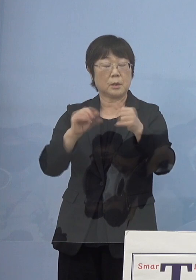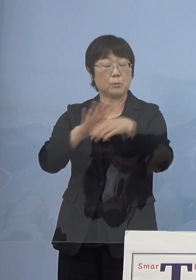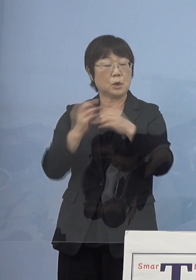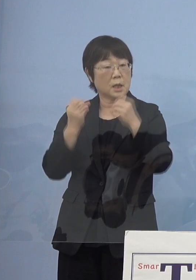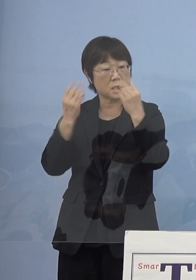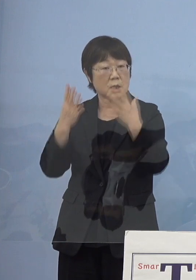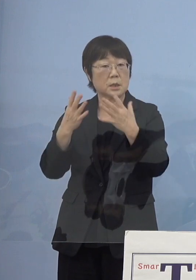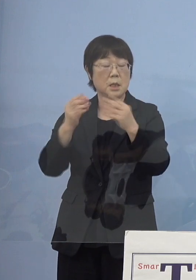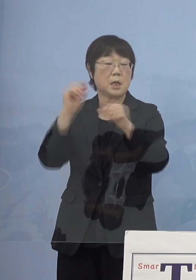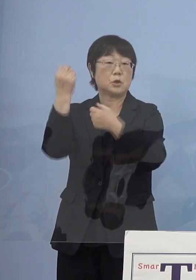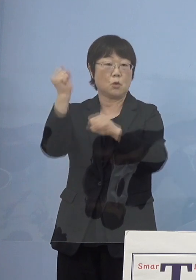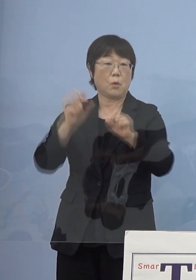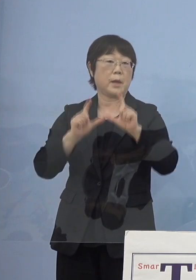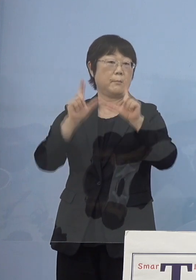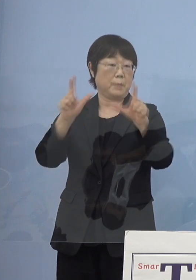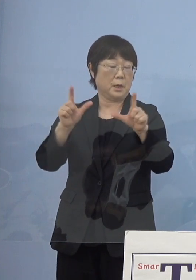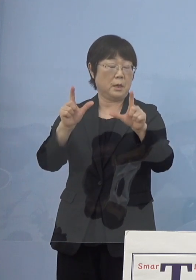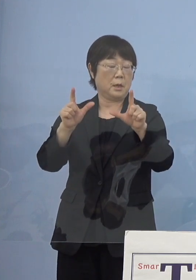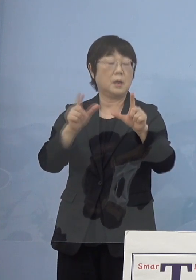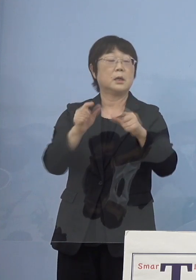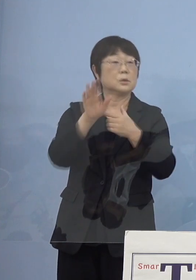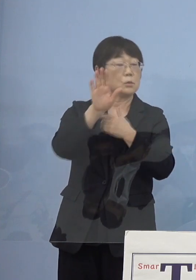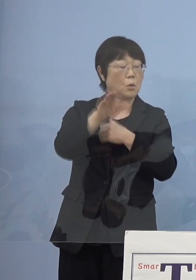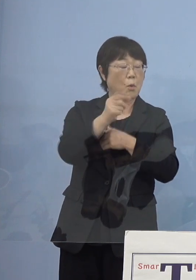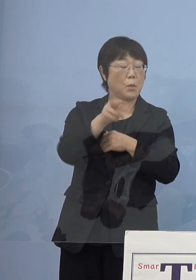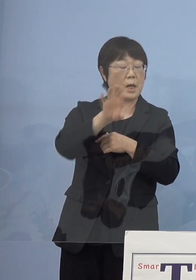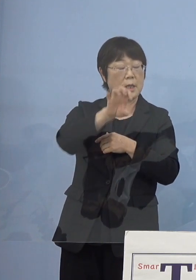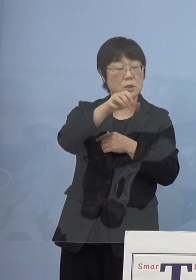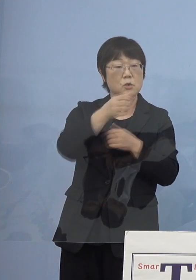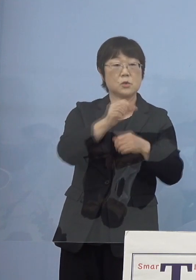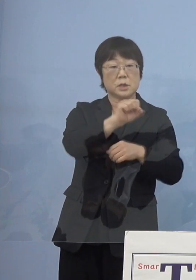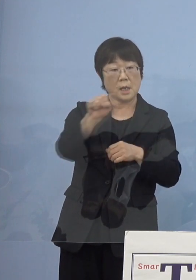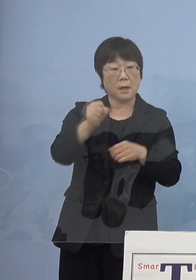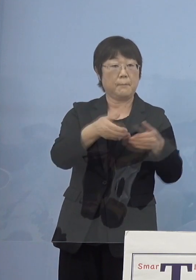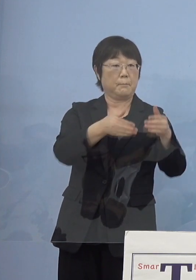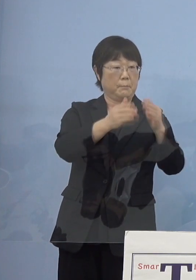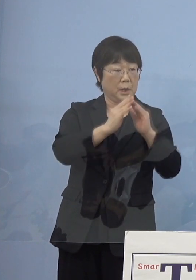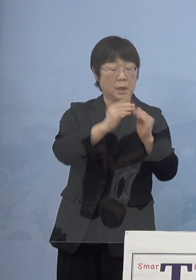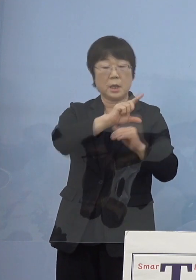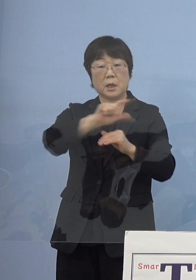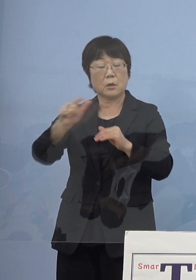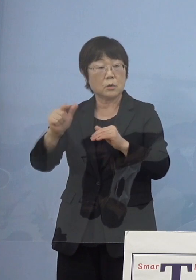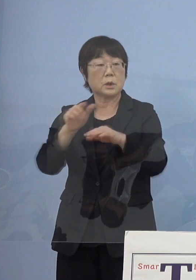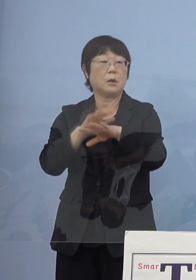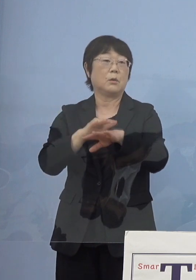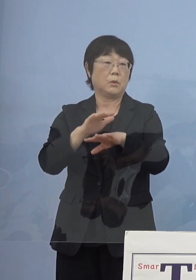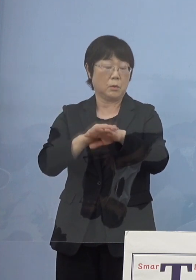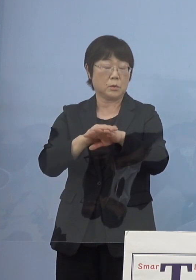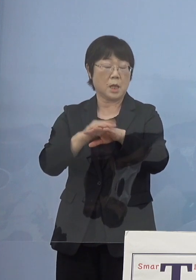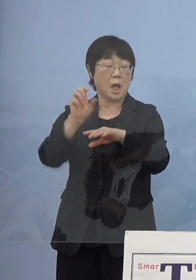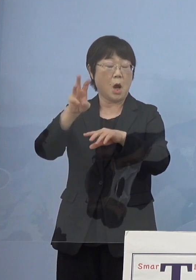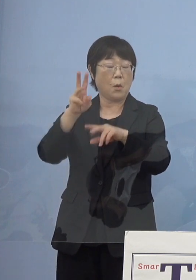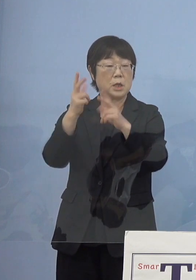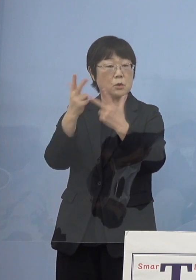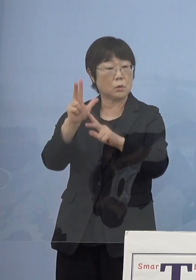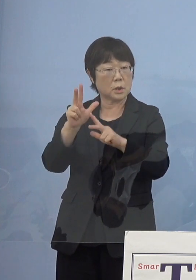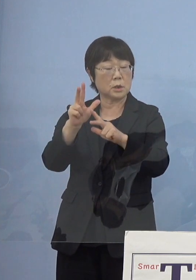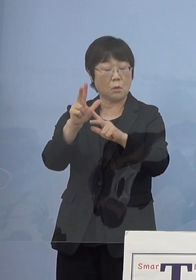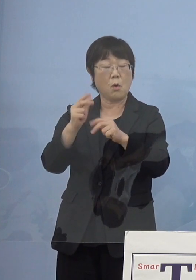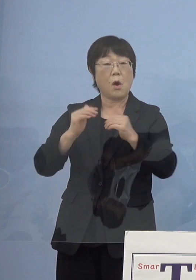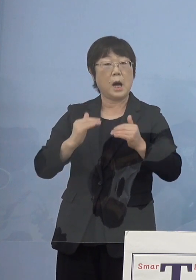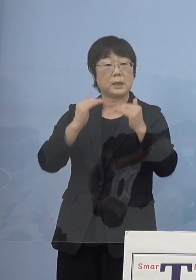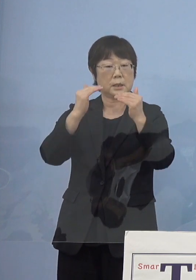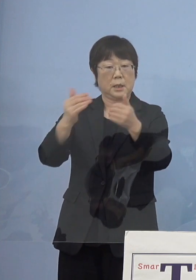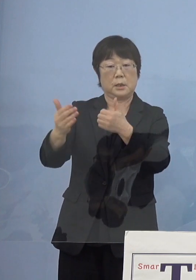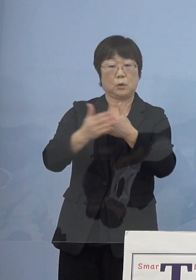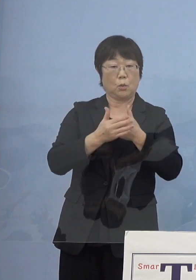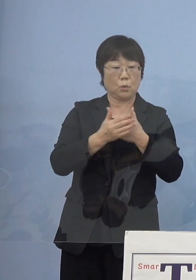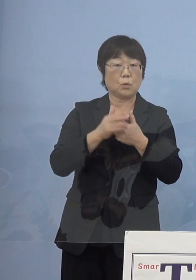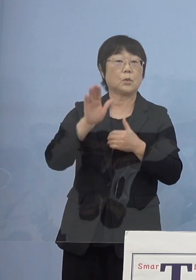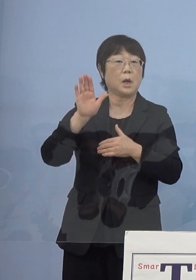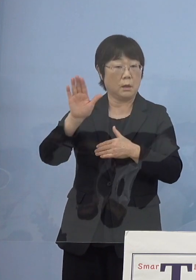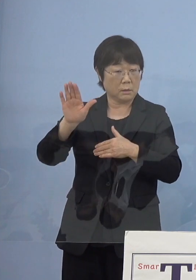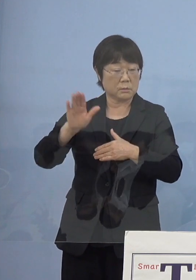その後もモラエス座ができたり 様々な形で阿波人形浄瑠璃発展にもご協力をいただいた